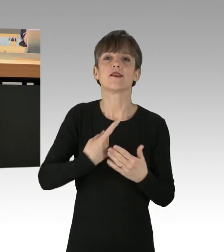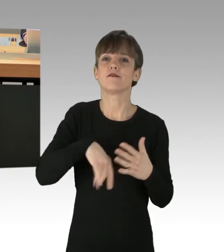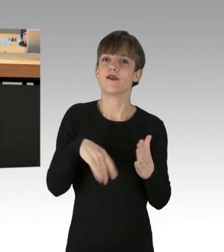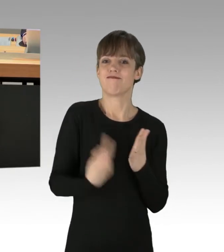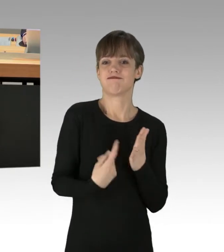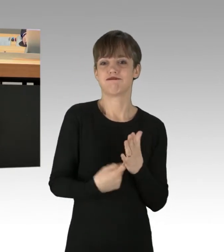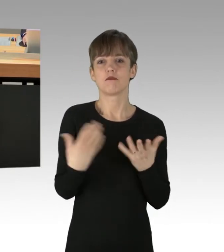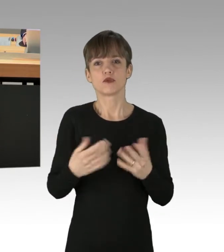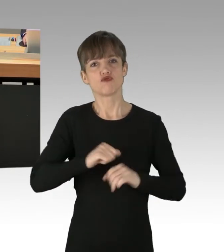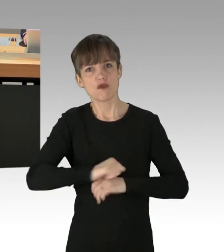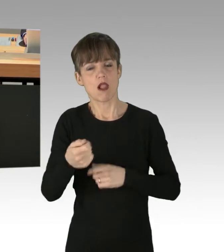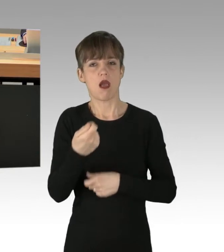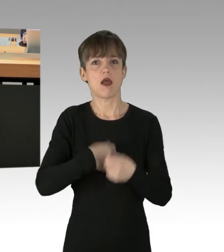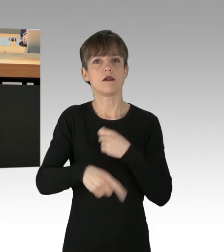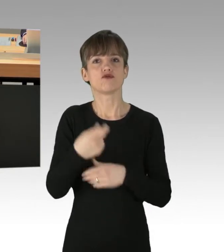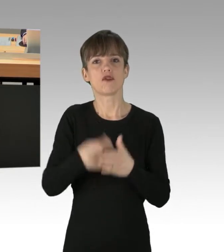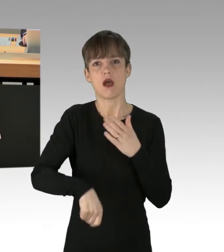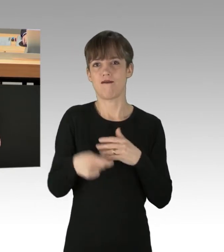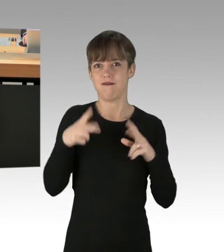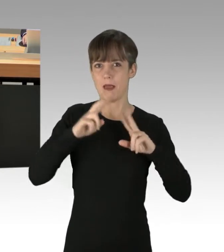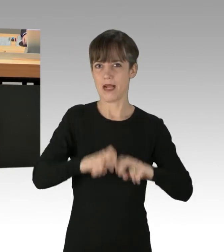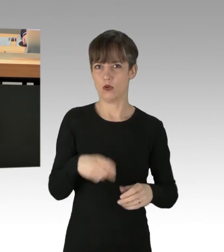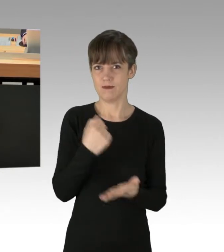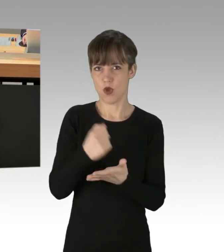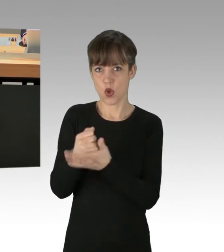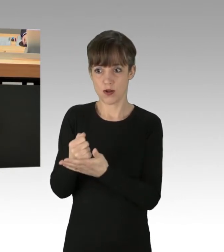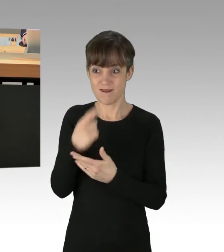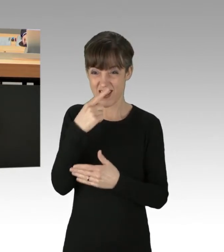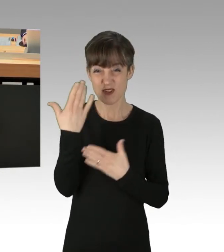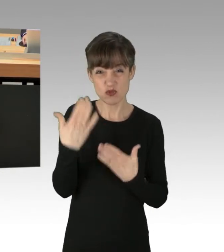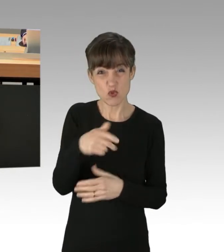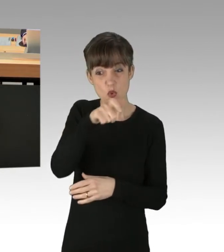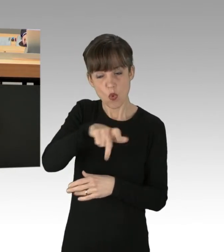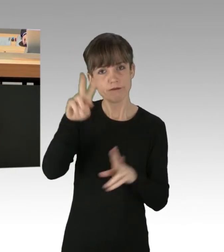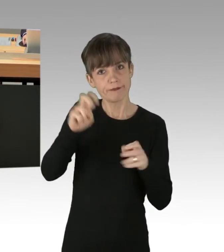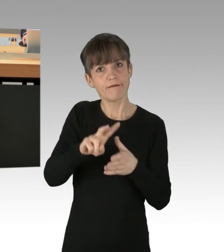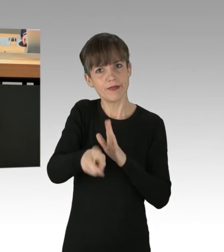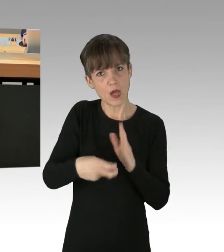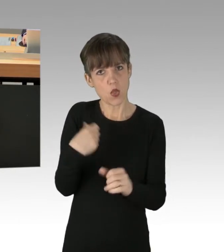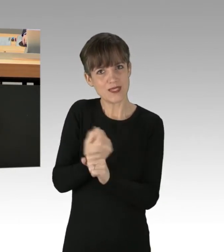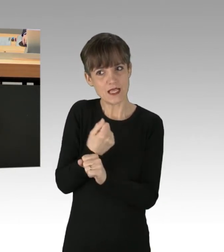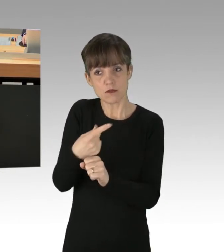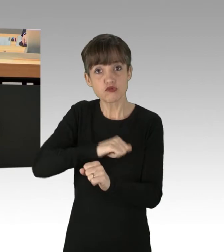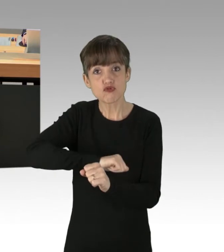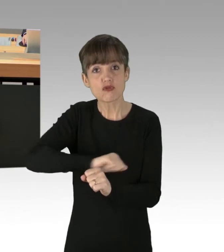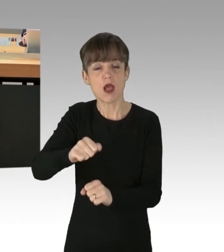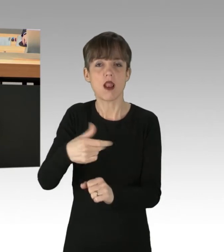der Strafermittlungsbehörden. Die Strafe muss gerade bei solch hartnäckigen Wiederholungstätern jetzt schnell und auf dem Fuße folgen.